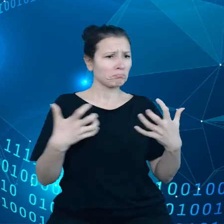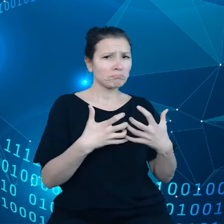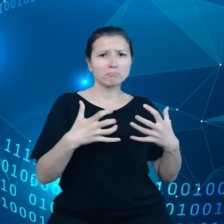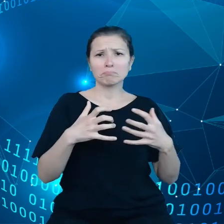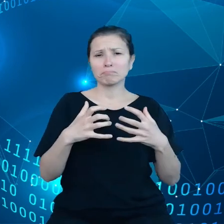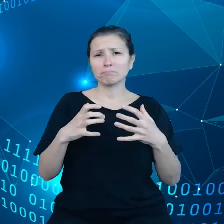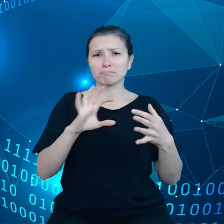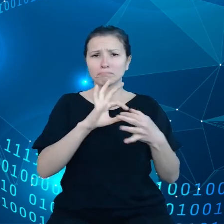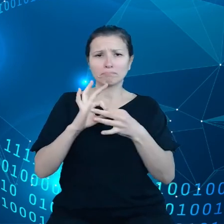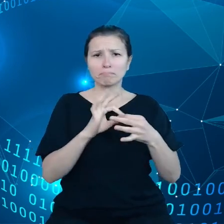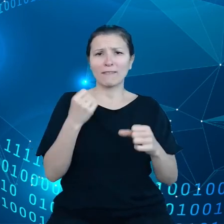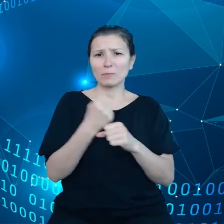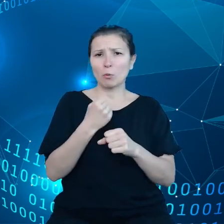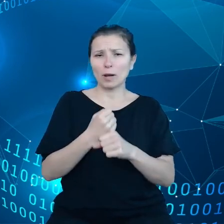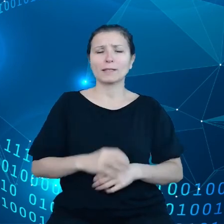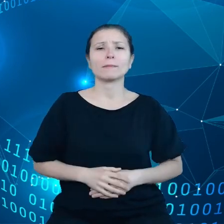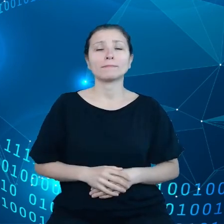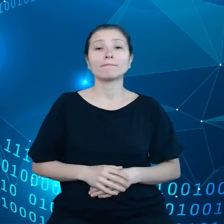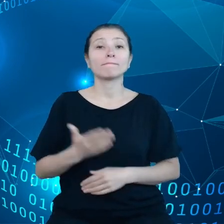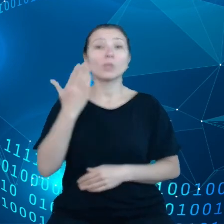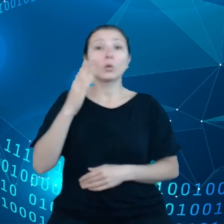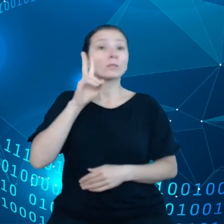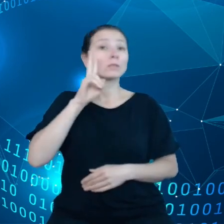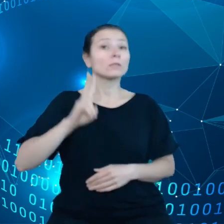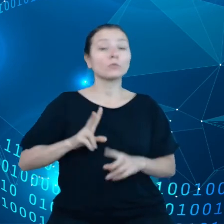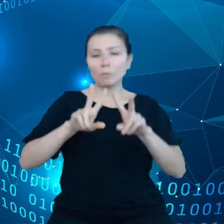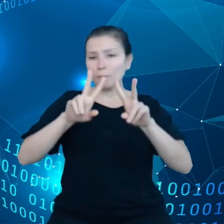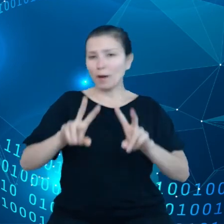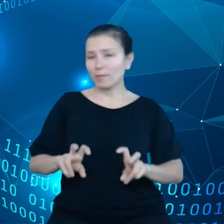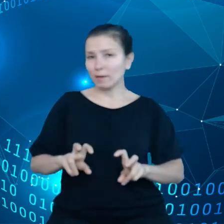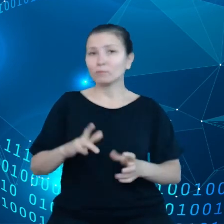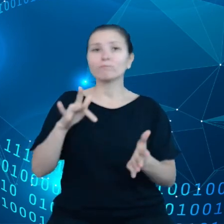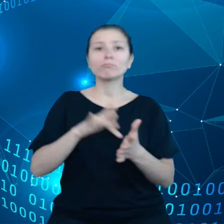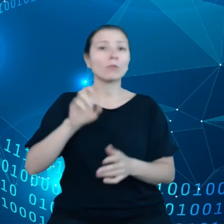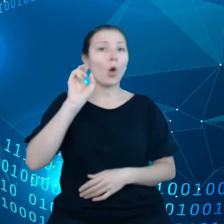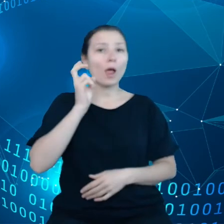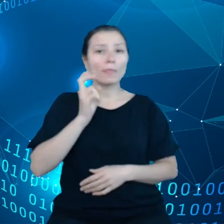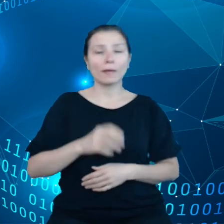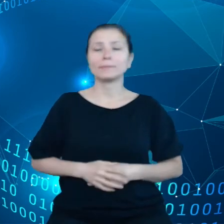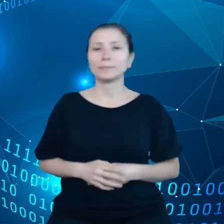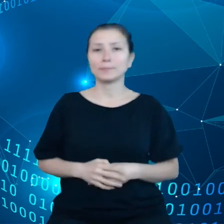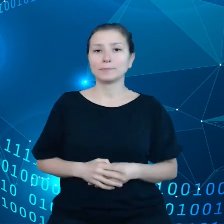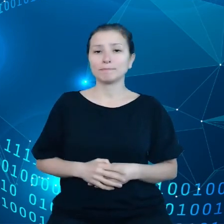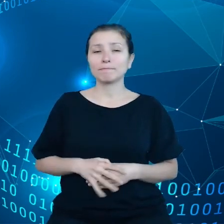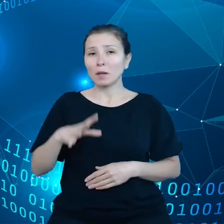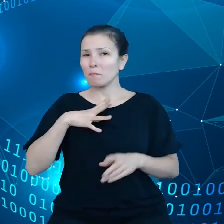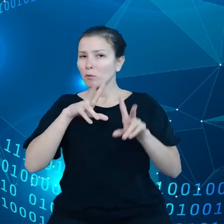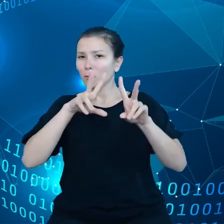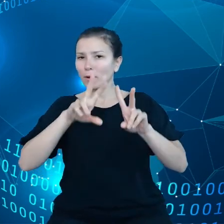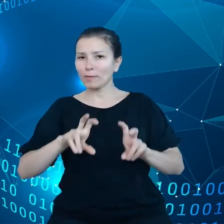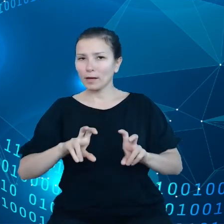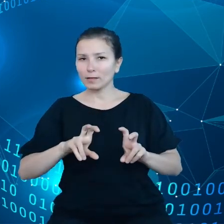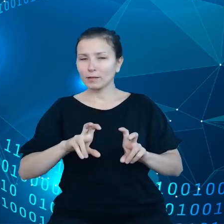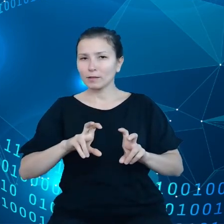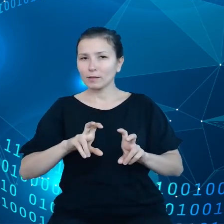Ostatnio Instytut badawczy w Holandii samochody Tesli i tam